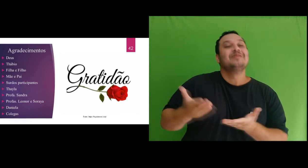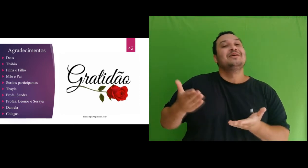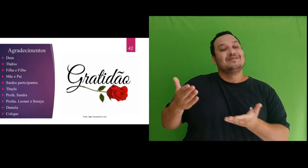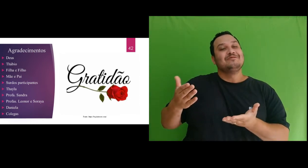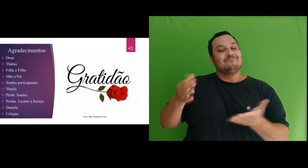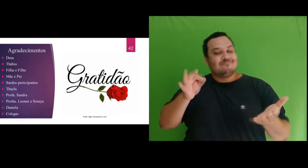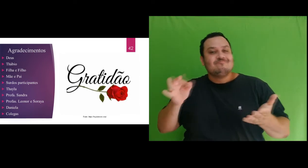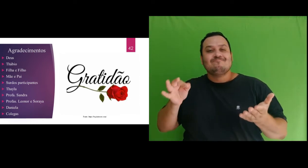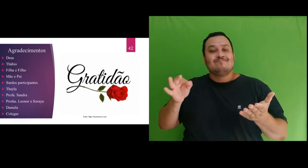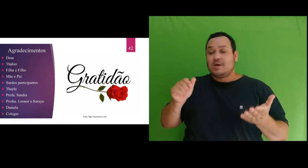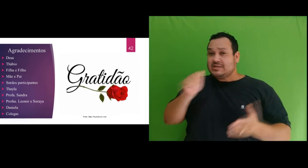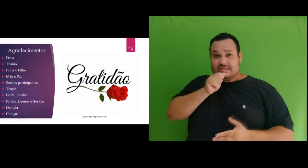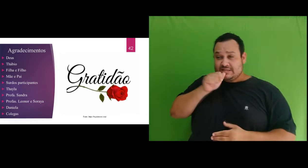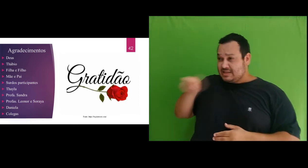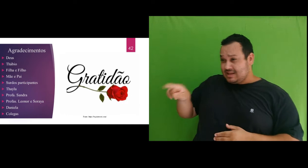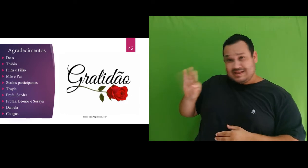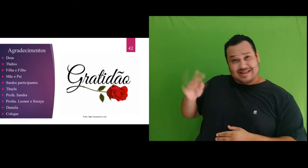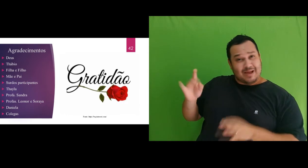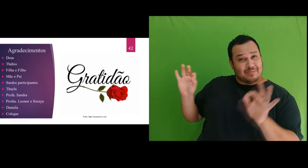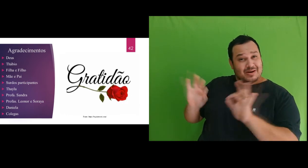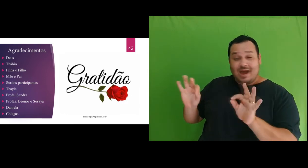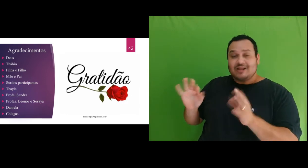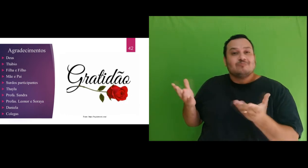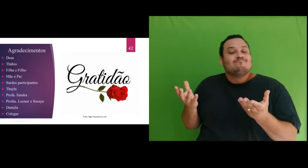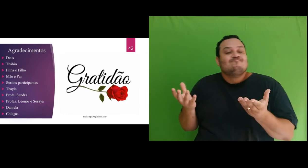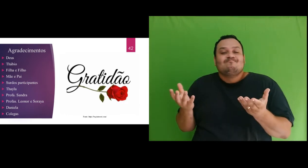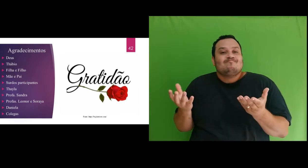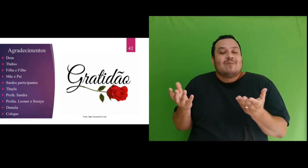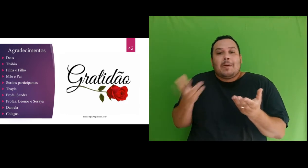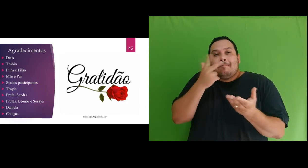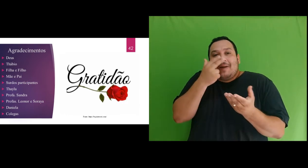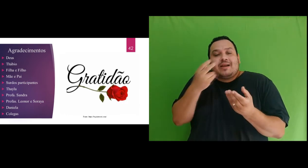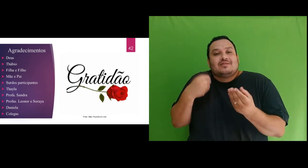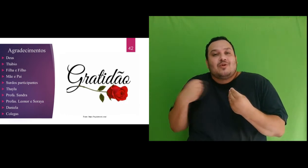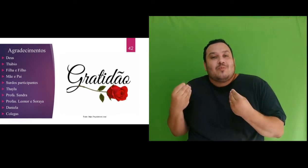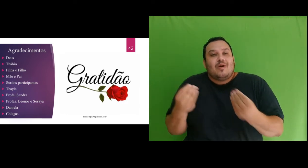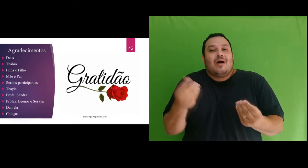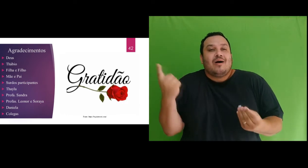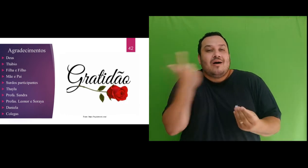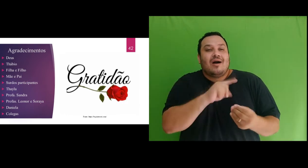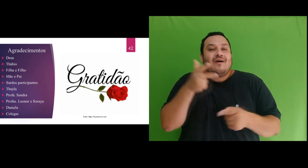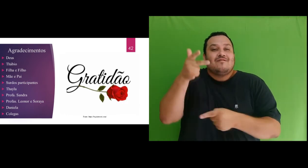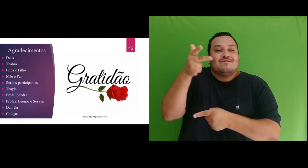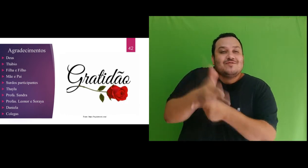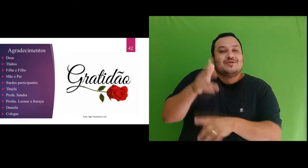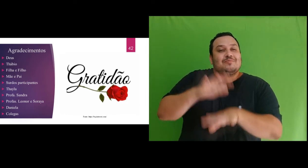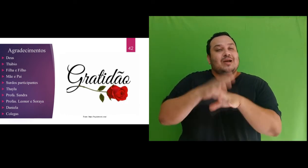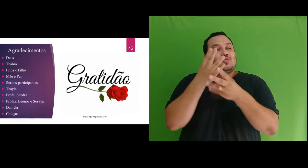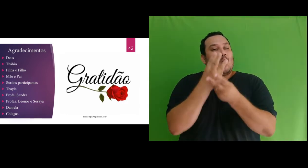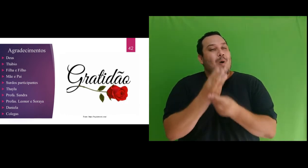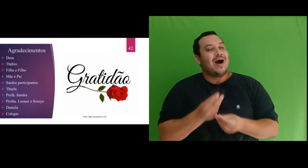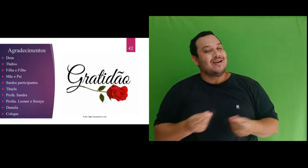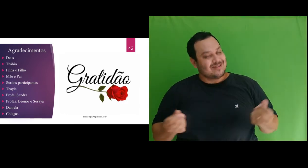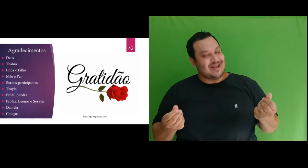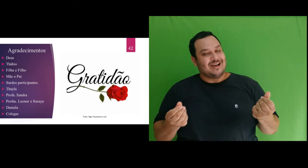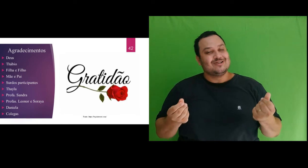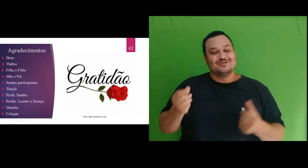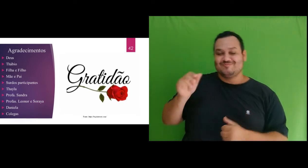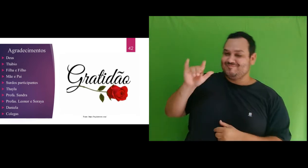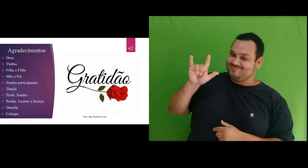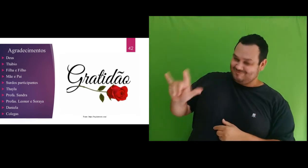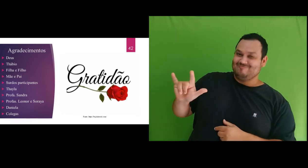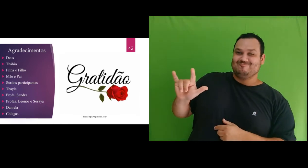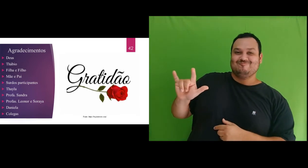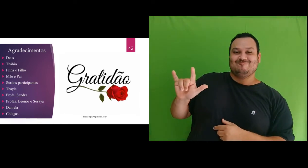você Thábio não seria possível ofertar os vídeos com tão grande qualidade. Te amo! Agradeço minha